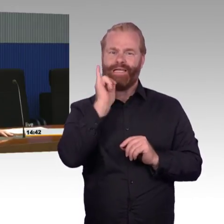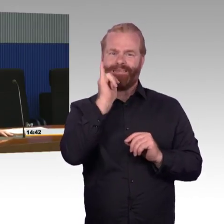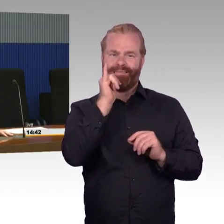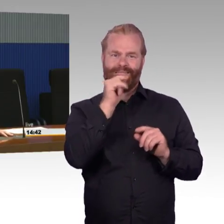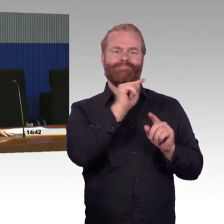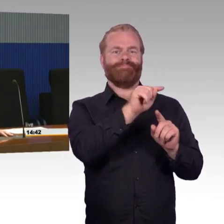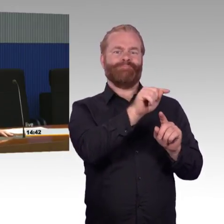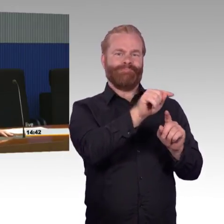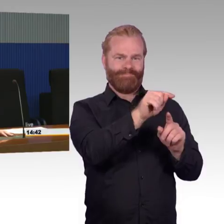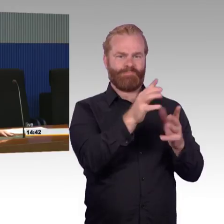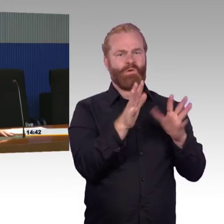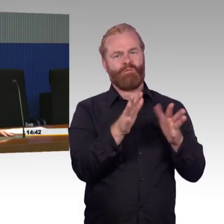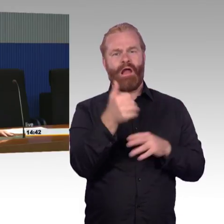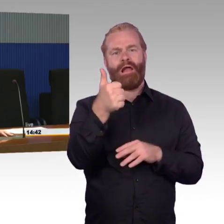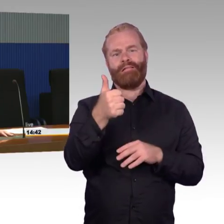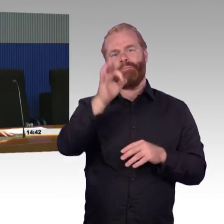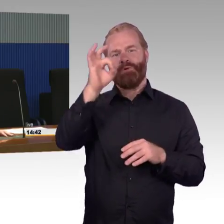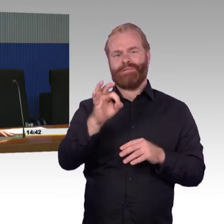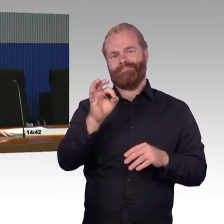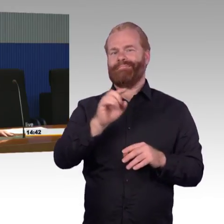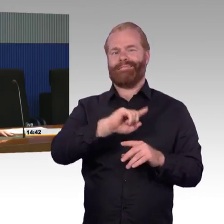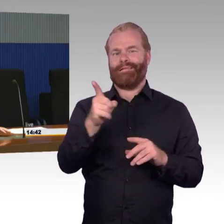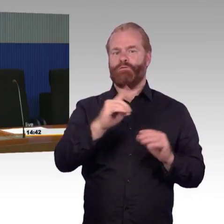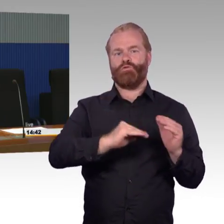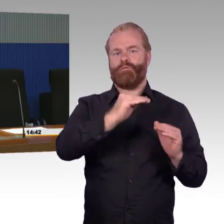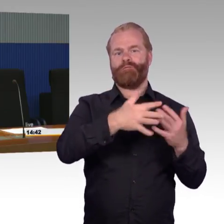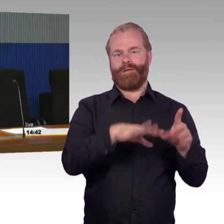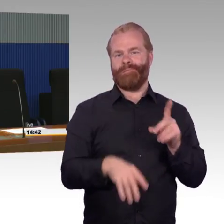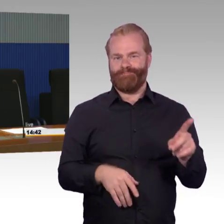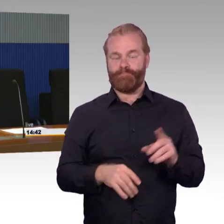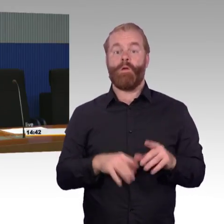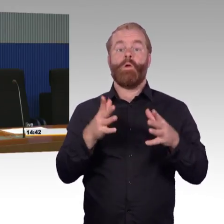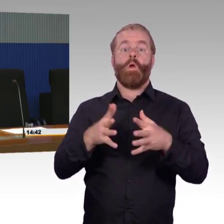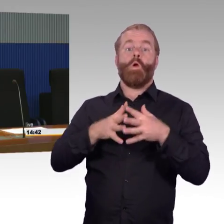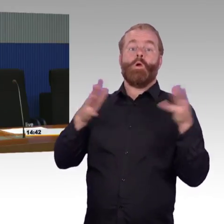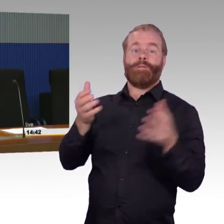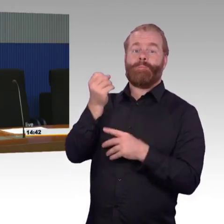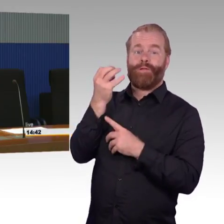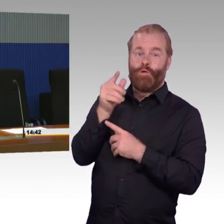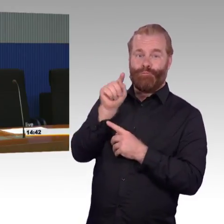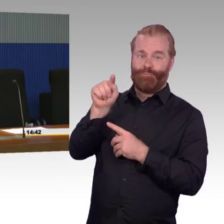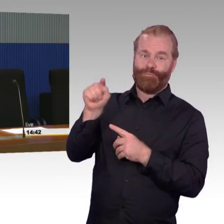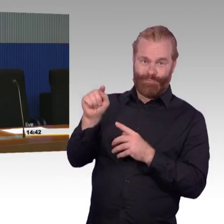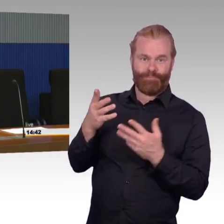reisen aber 14 % der Reisenden nicht stufenfrei. Das heißt, mit den vorhandenen Bestandsmitteln, die wir haben,